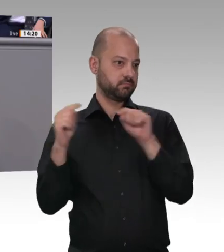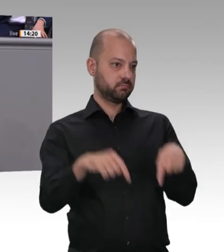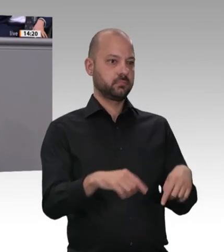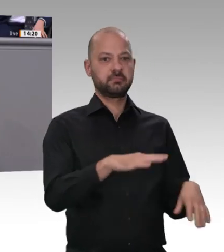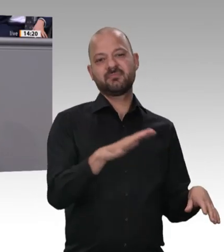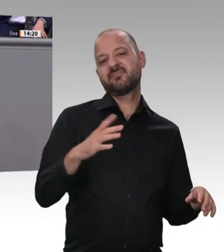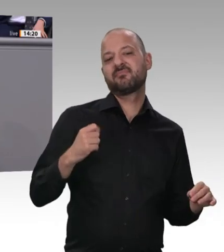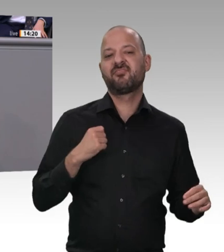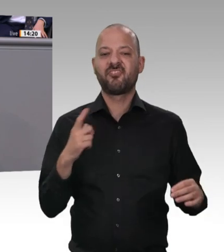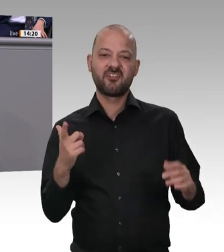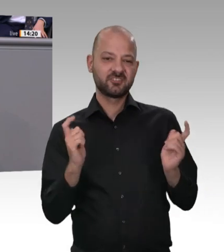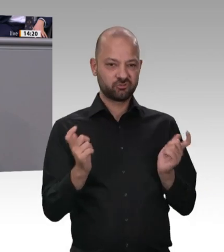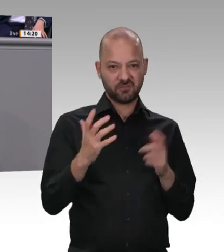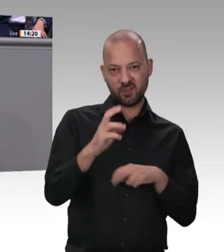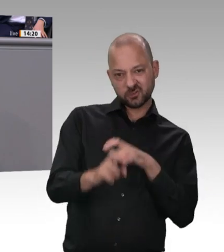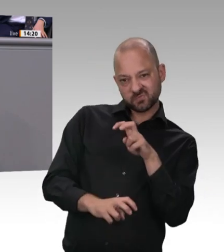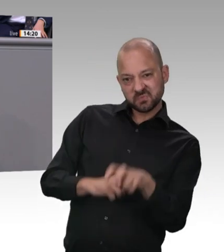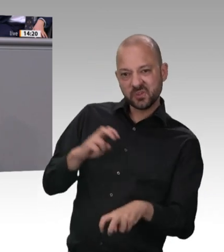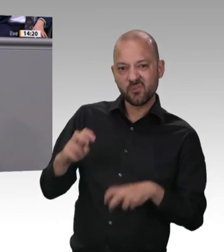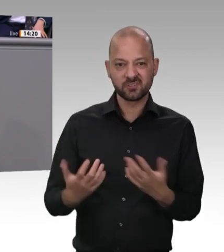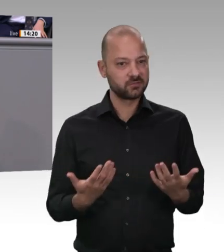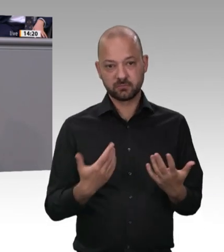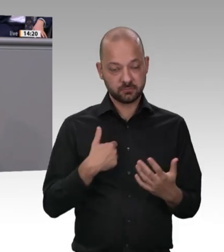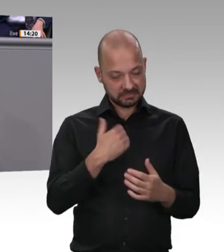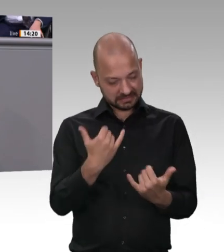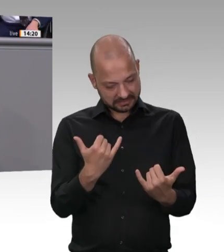Schaden angerichtet. Ich werde im August nach Rumänien fahren, da mich die